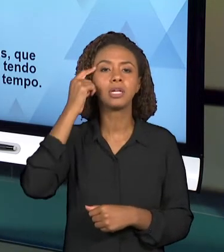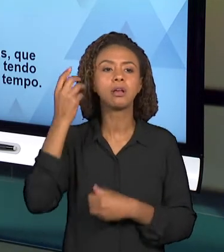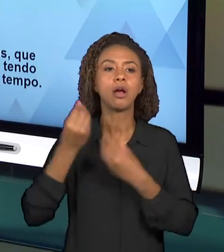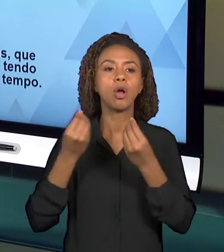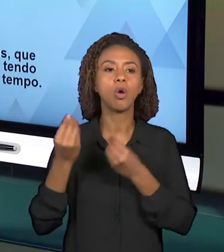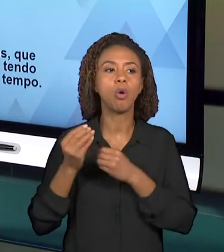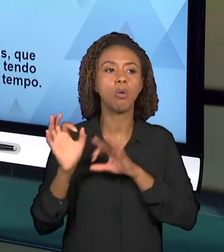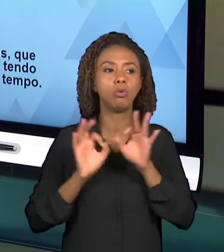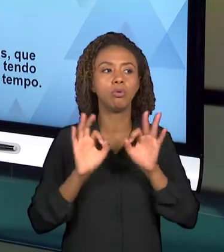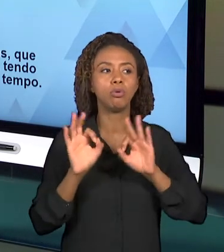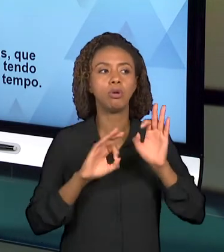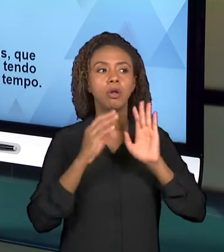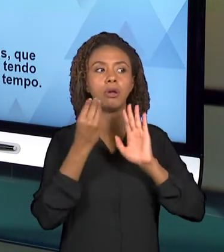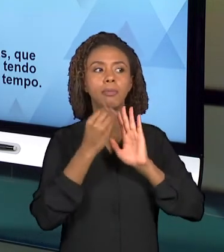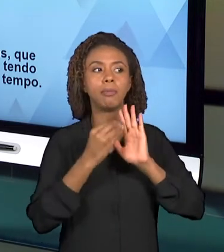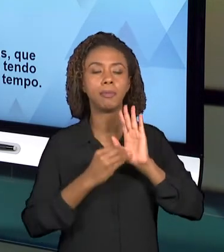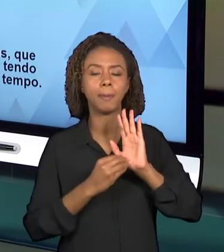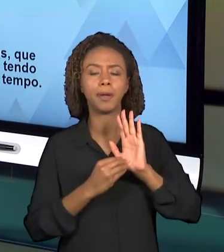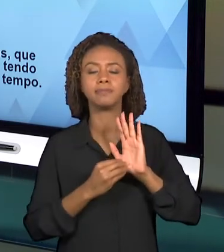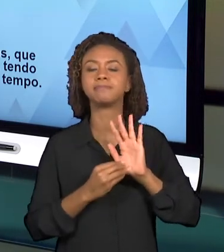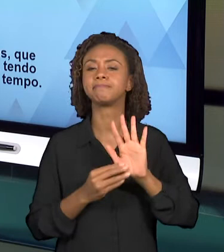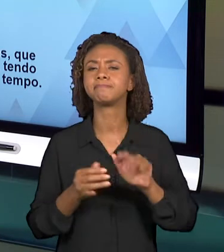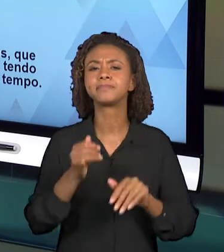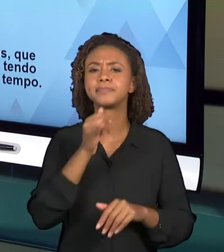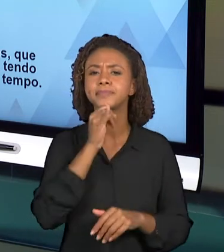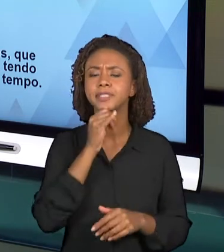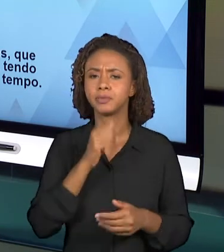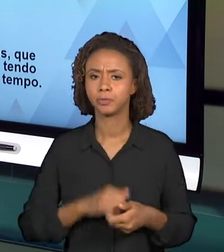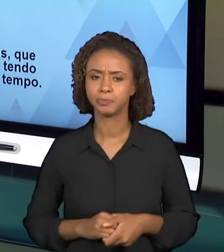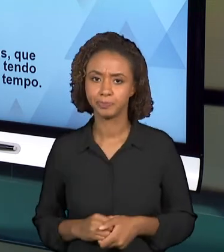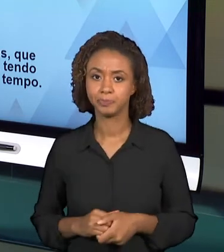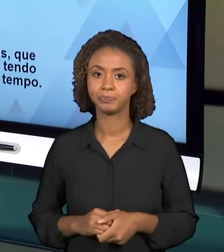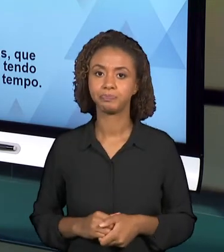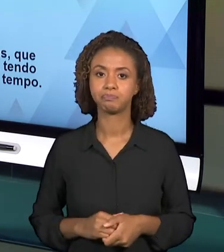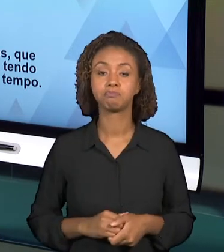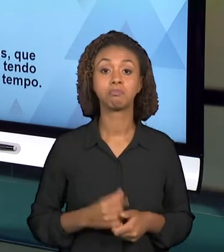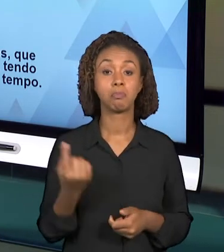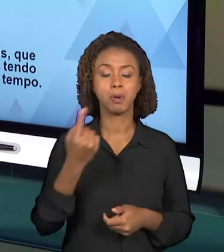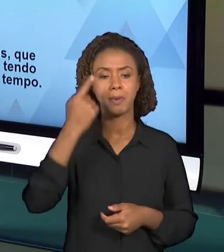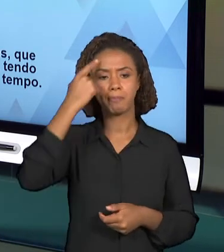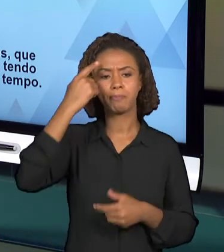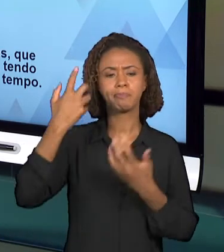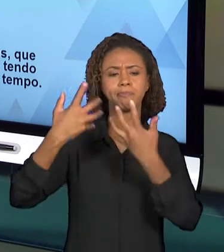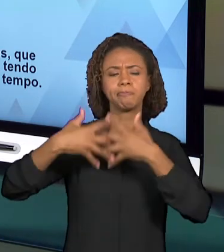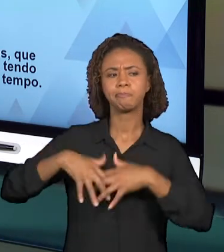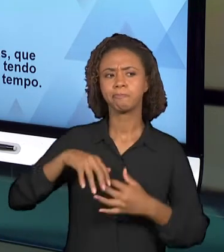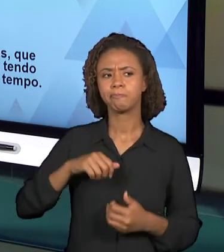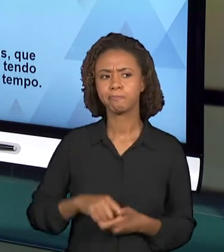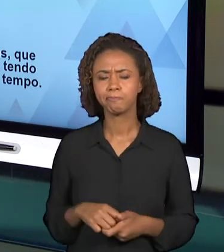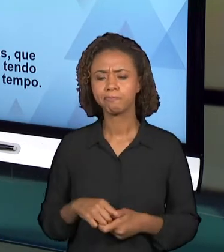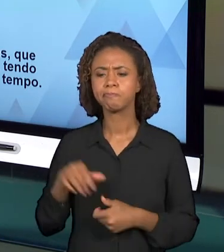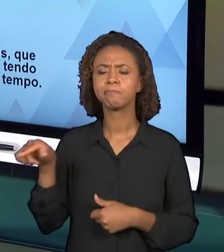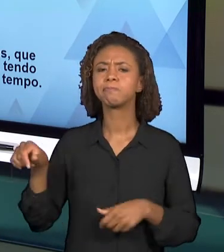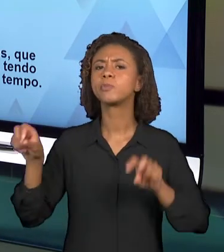A PRIMEIRA PERGUNTA É O QUE SE PRETENDE ABORDAR NESSA VIDEOAULA E ESSA QUESTÃO JÁ APARECE